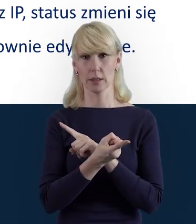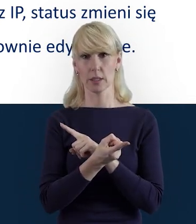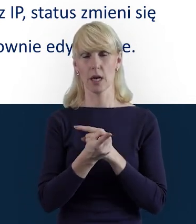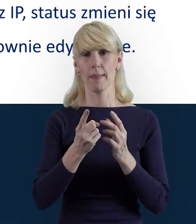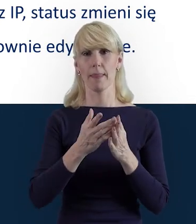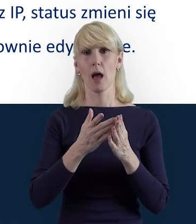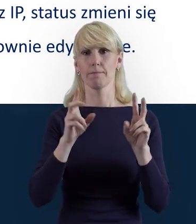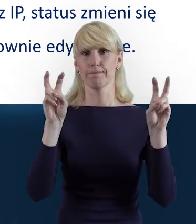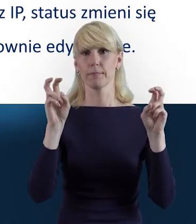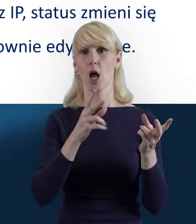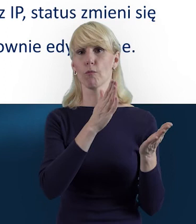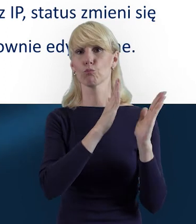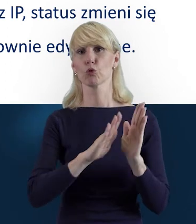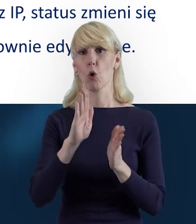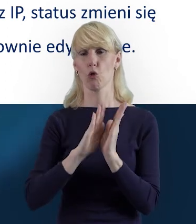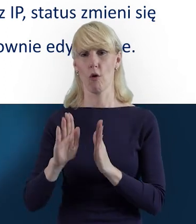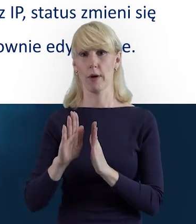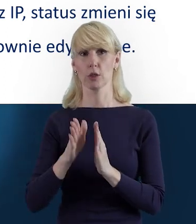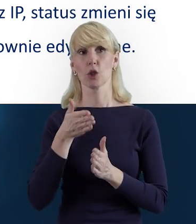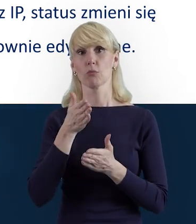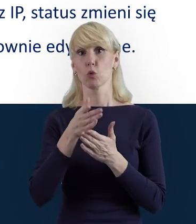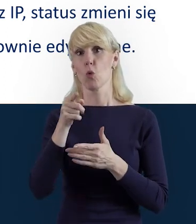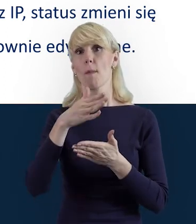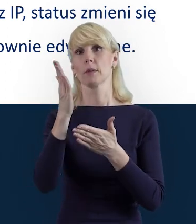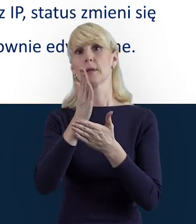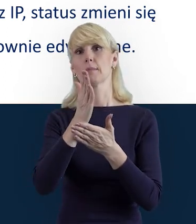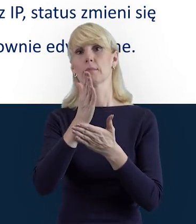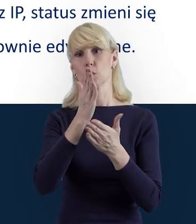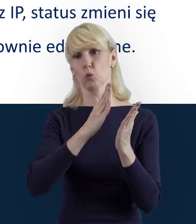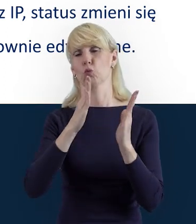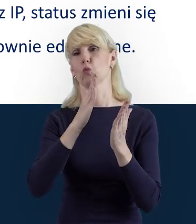i dane mogą być ponownie edytowane przez beneficjenta.